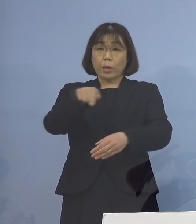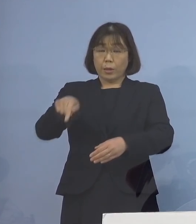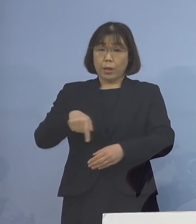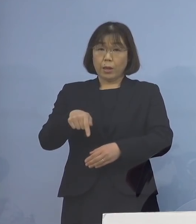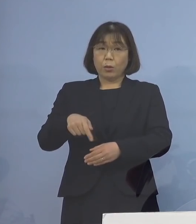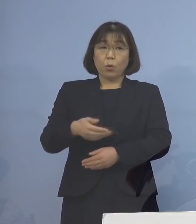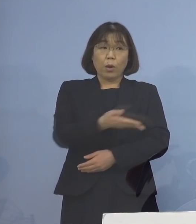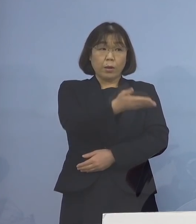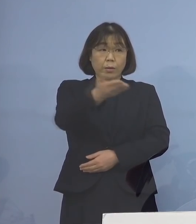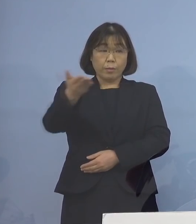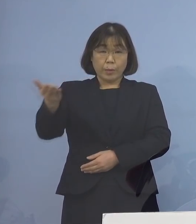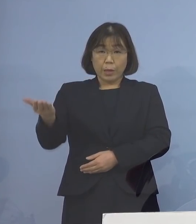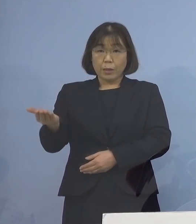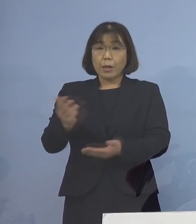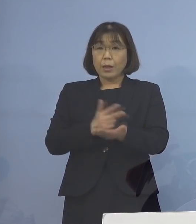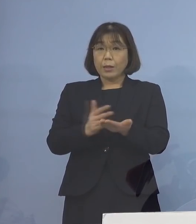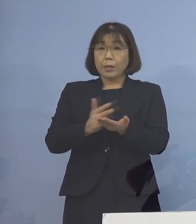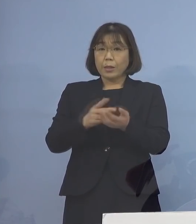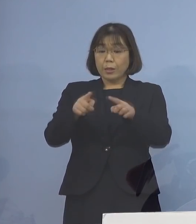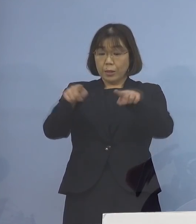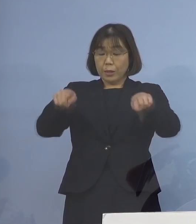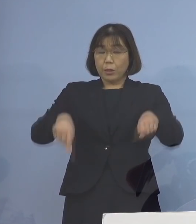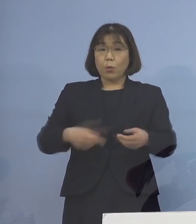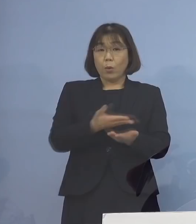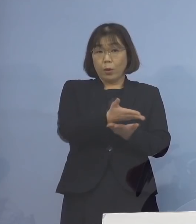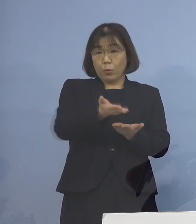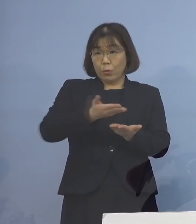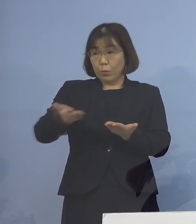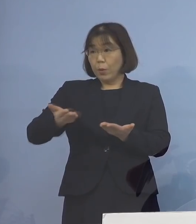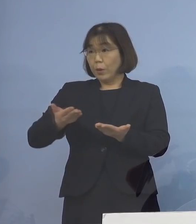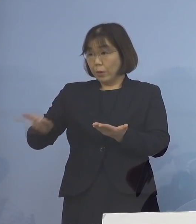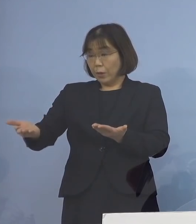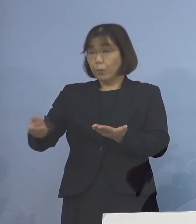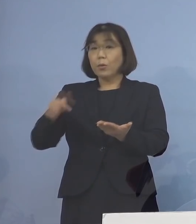記者の皆様方のお手元に 配布させていただいている